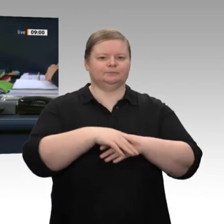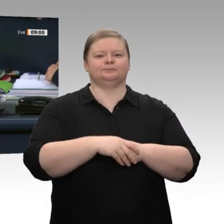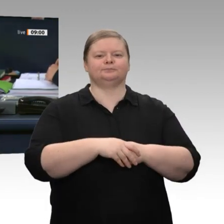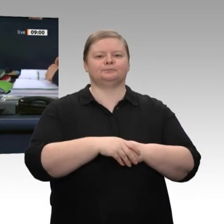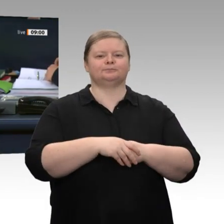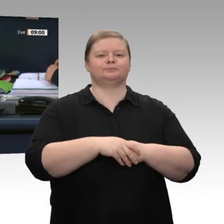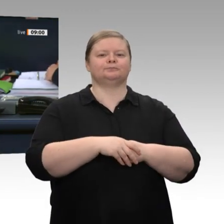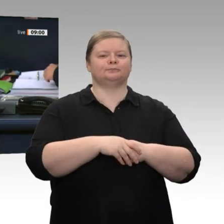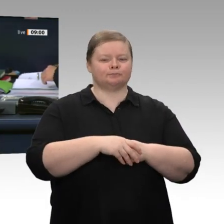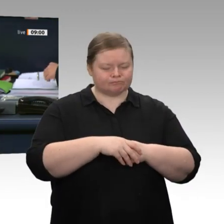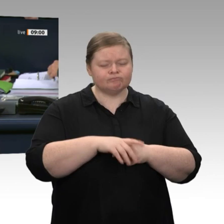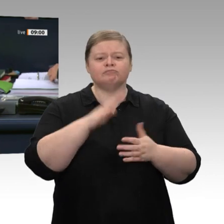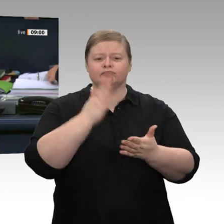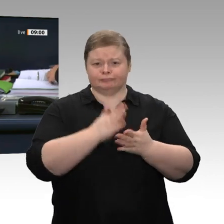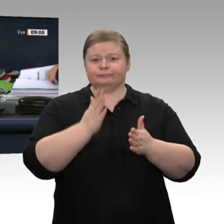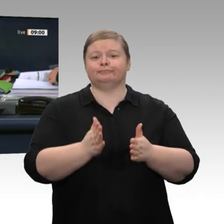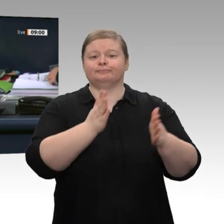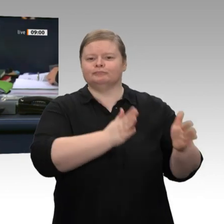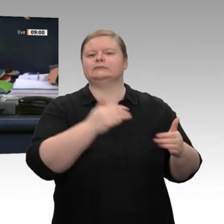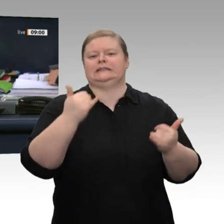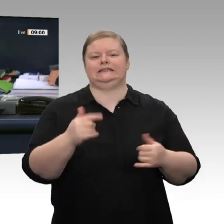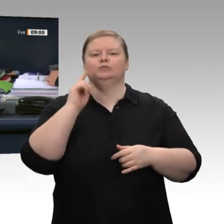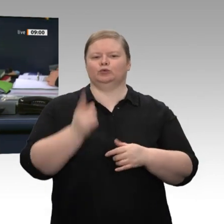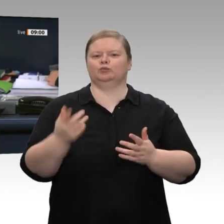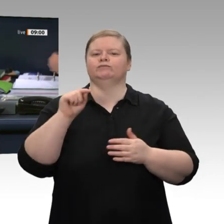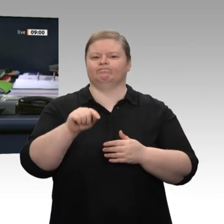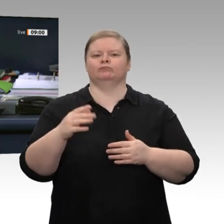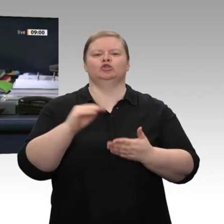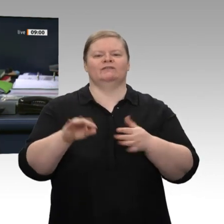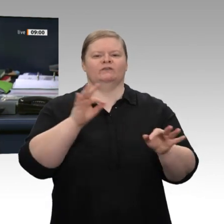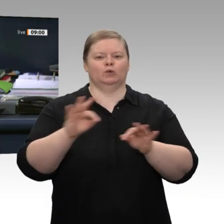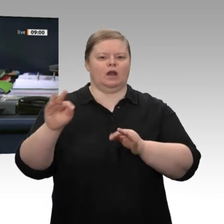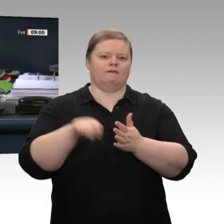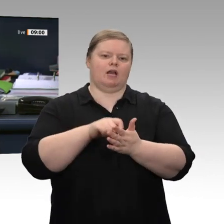Dann müssen wir noch einen Schriftführer wählen. Auf Vorschlag der Fraktion der FDP soll der Kollege Peter